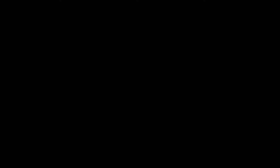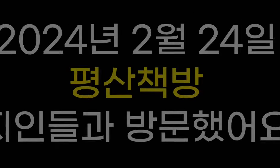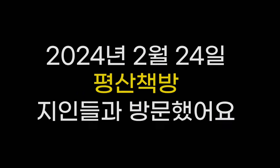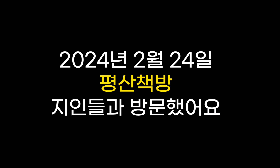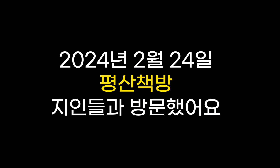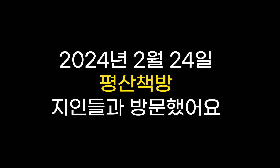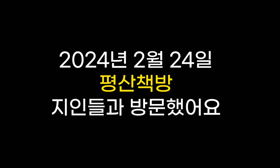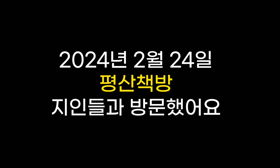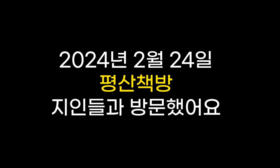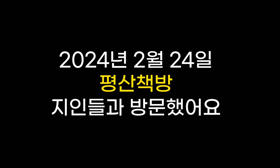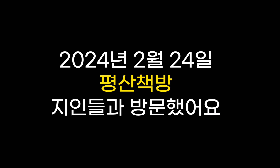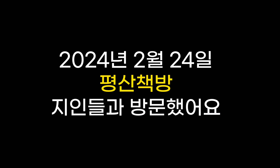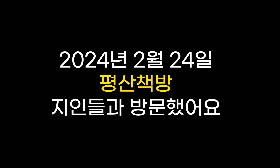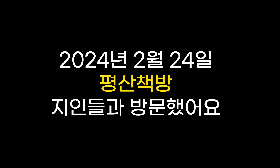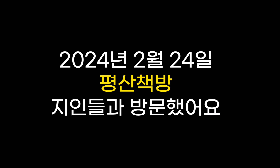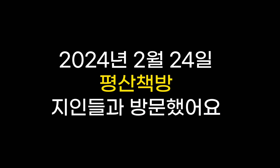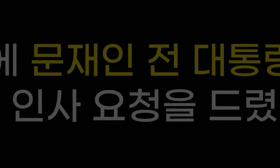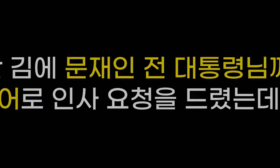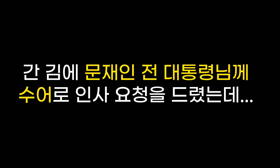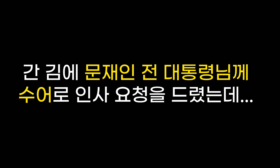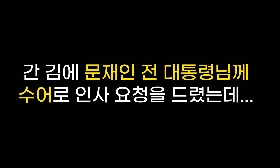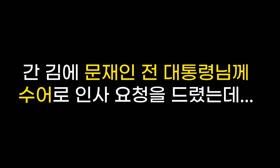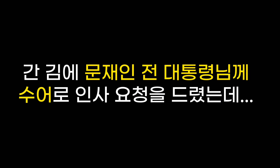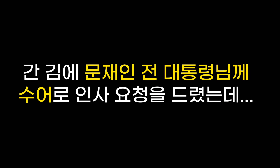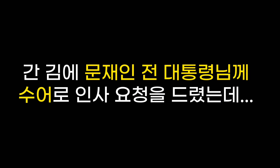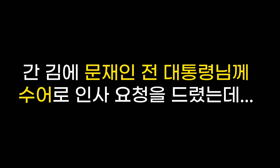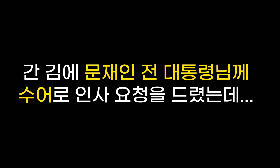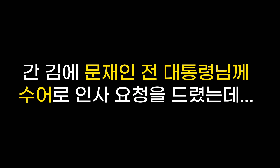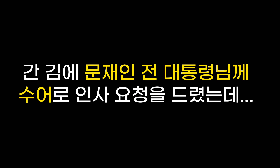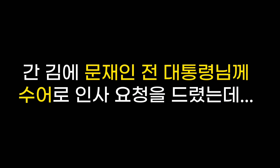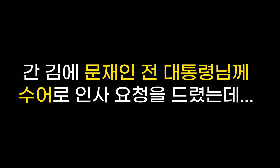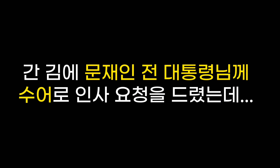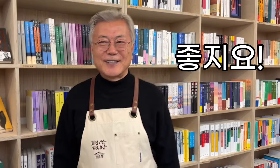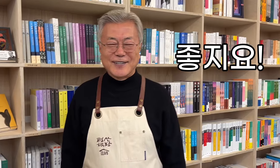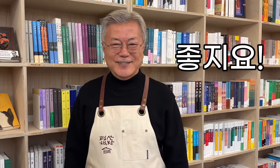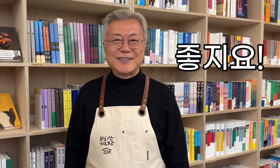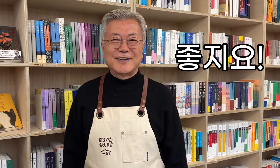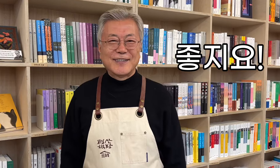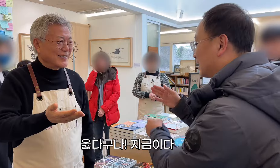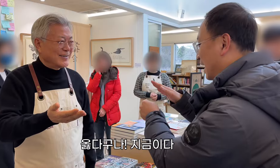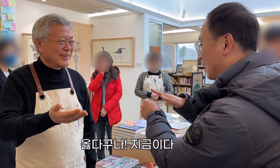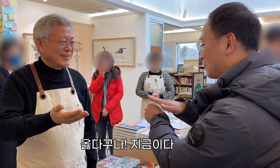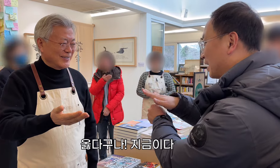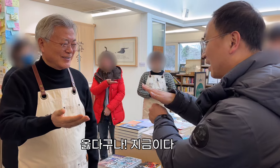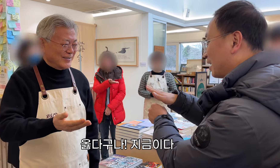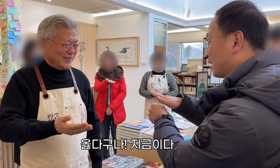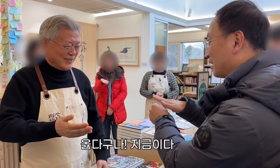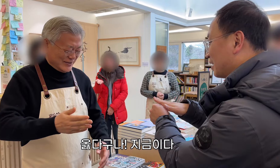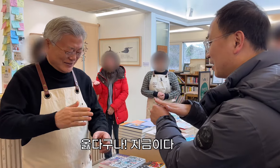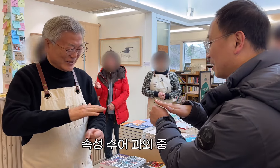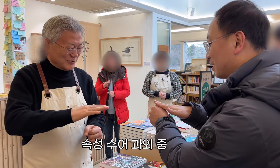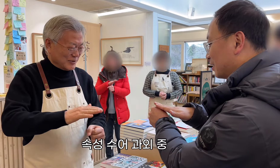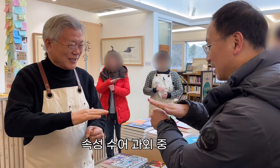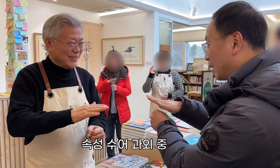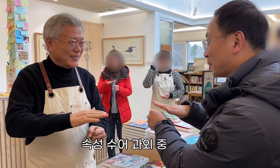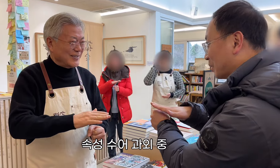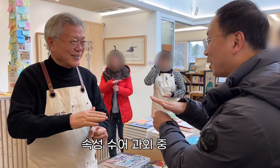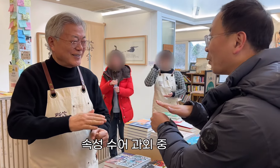2024年2月24日、友人たちと平山書店を訪れました。 滞在中、文在寅（ムン・ジェイン）元大統領に手話で挨拶をしてもらいました… すごいですね！ それは正しい！今！！ クイック手話指導。